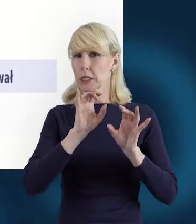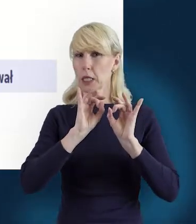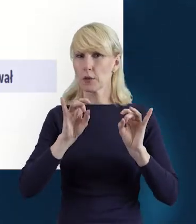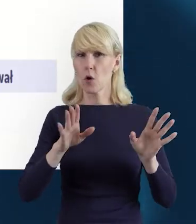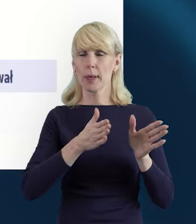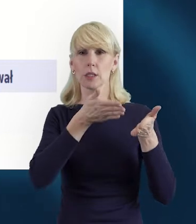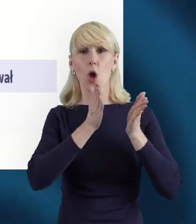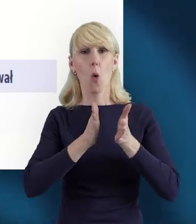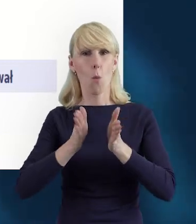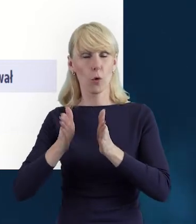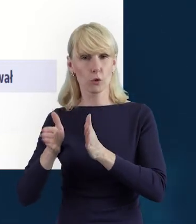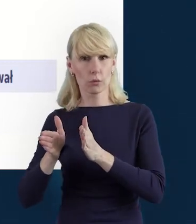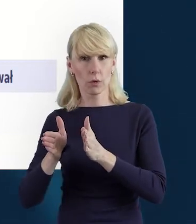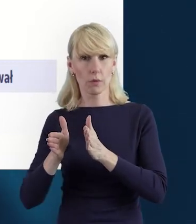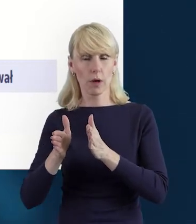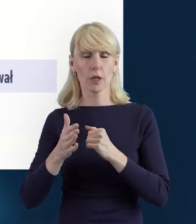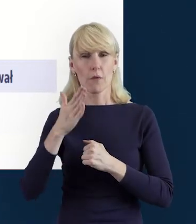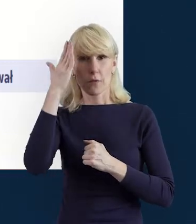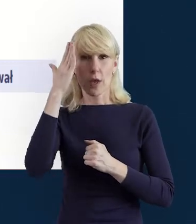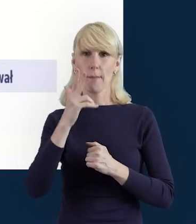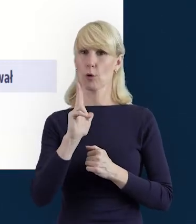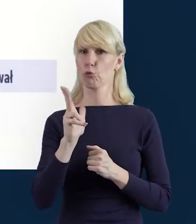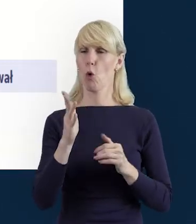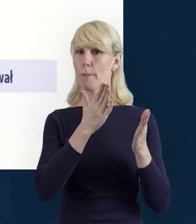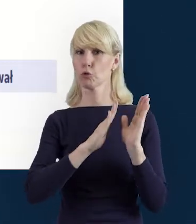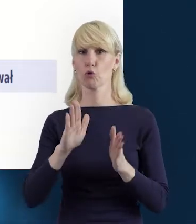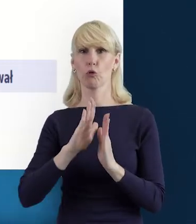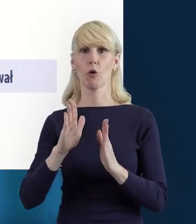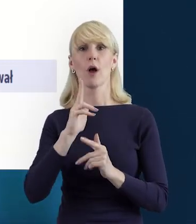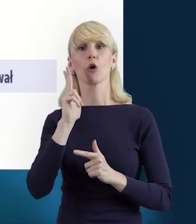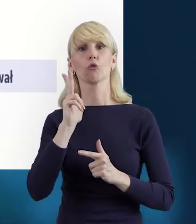i wiemy, kto nam te dane przygotował, kto je utworzył, kto je przesłał.